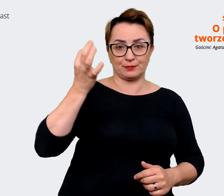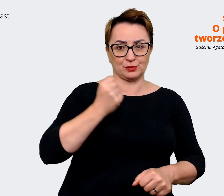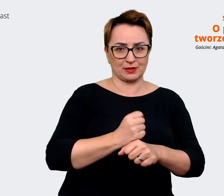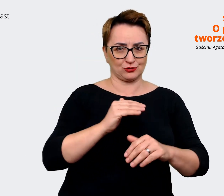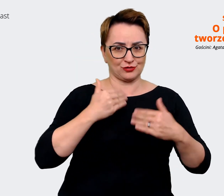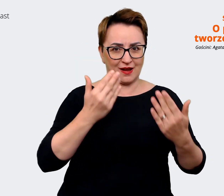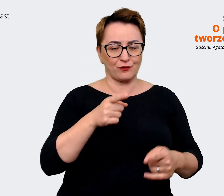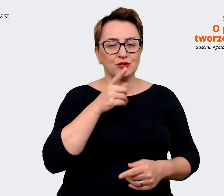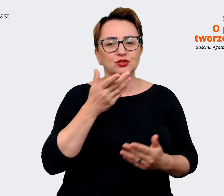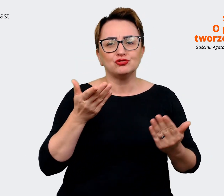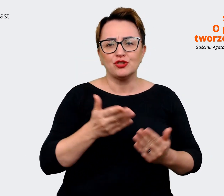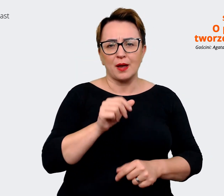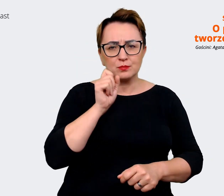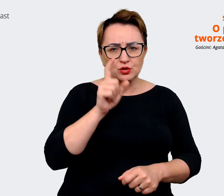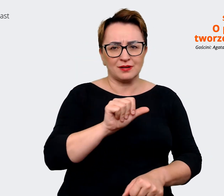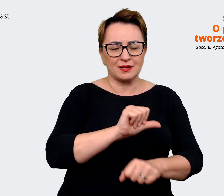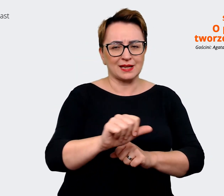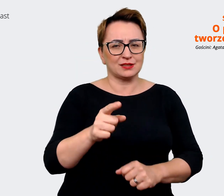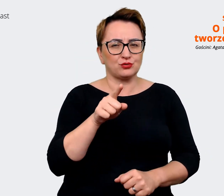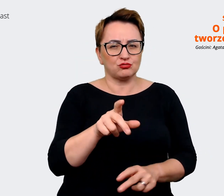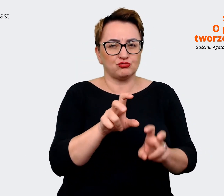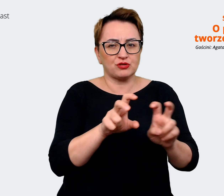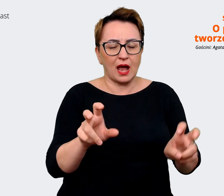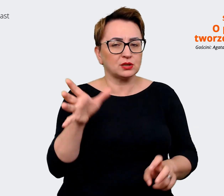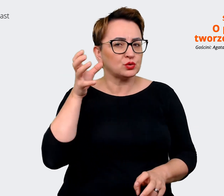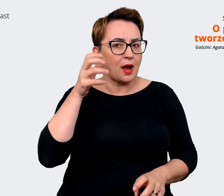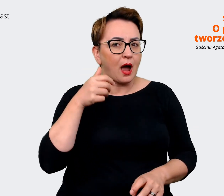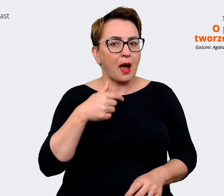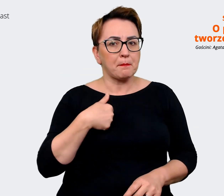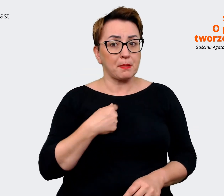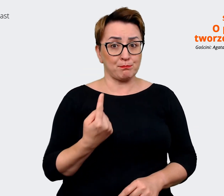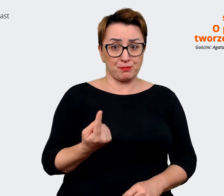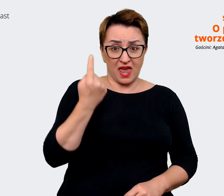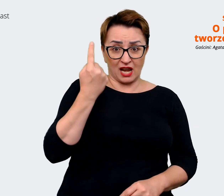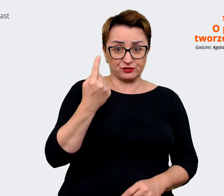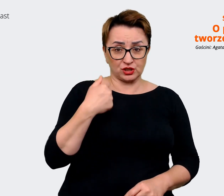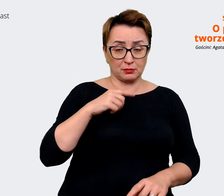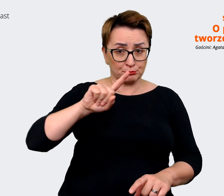jesteśmy tym pierwszym wyborem. Jakby co, to tutaj nam troszeczkę może... nad czym warto popracować,